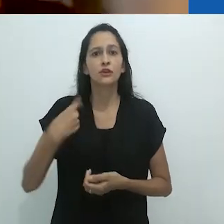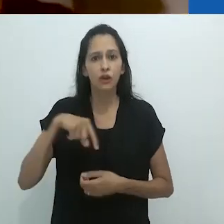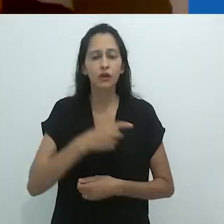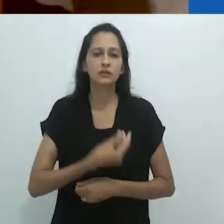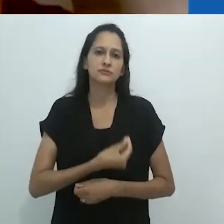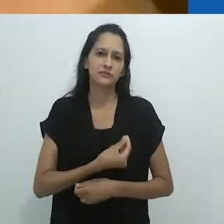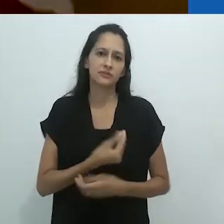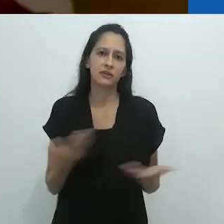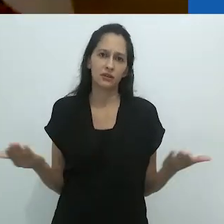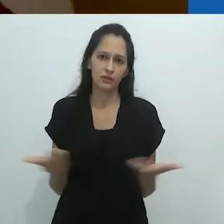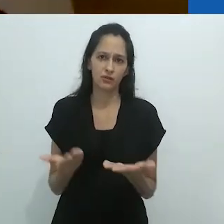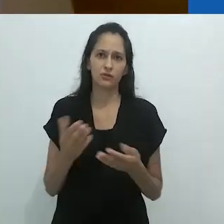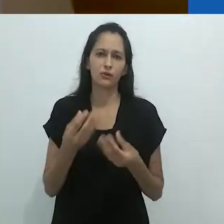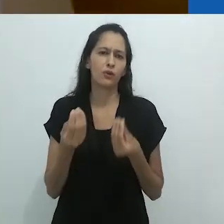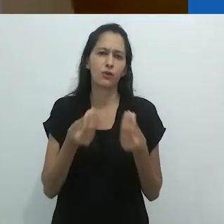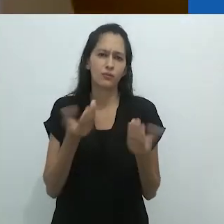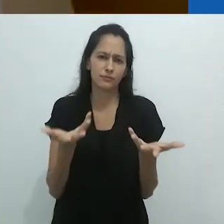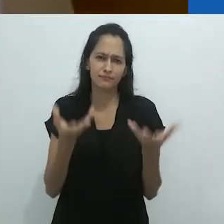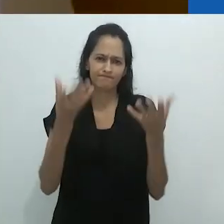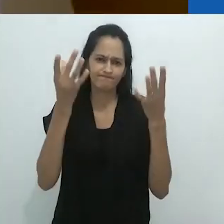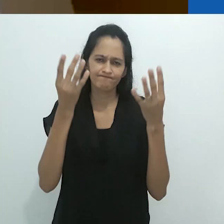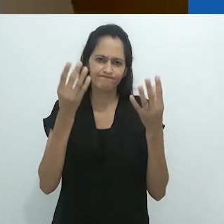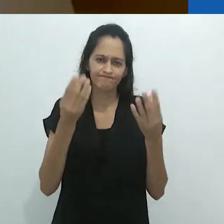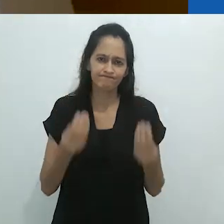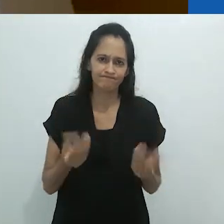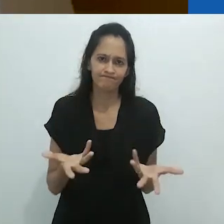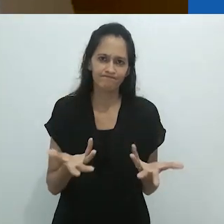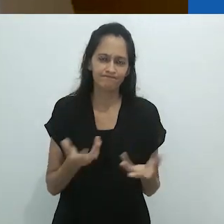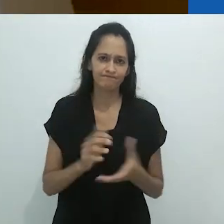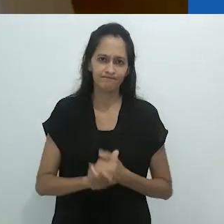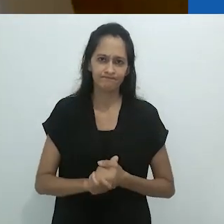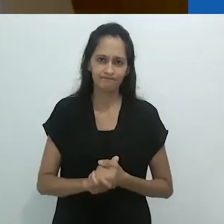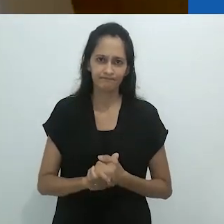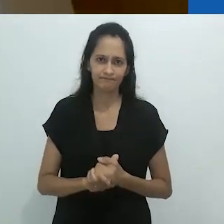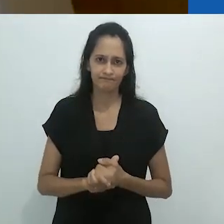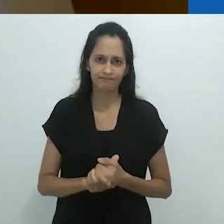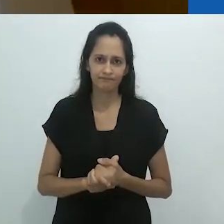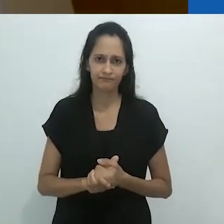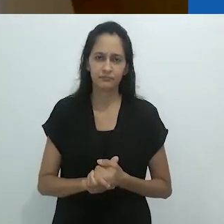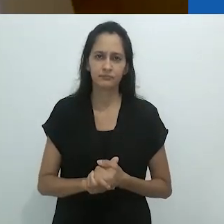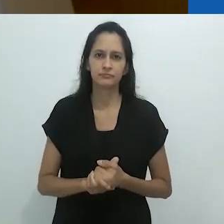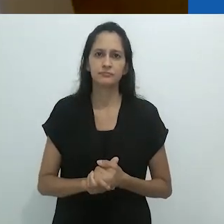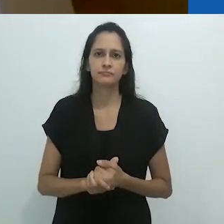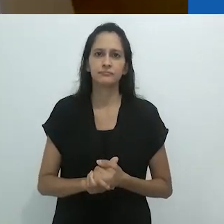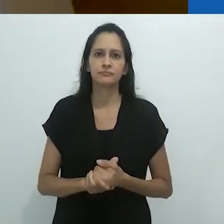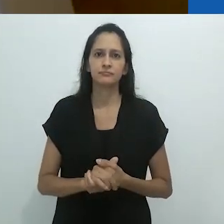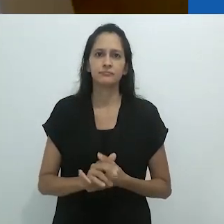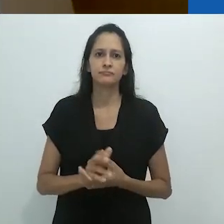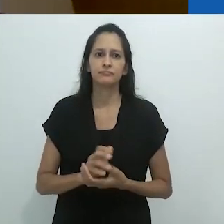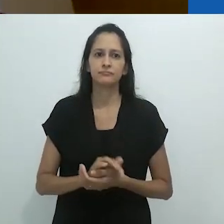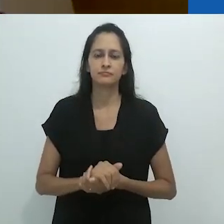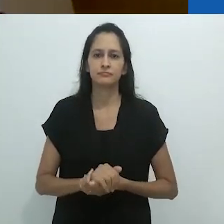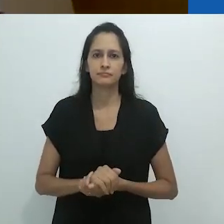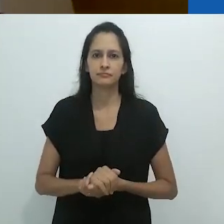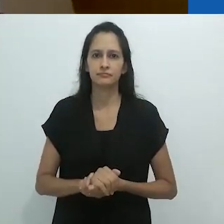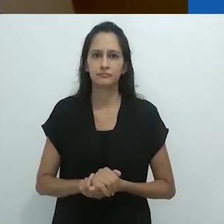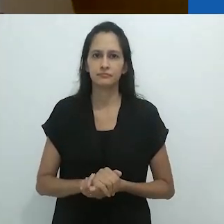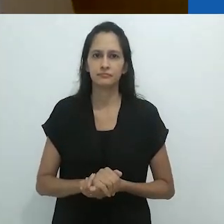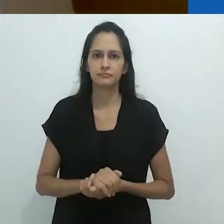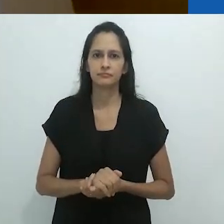esse tipo de realidade que estamos vivendo?